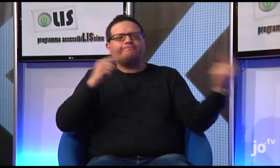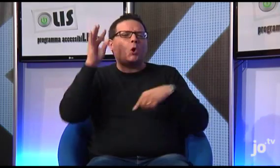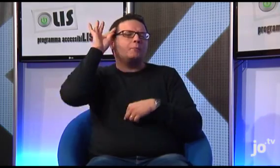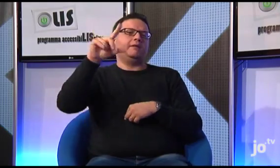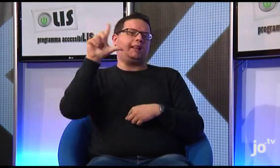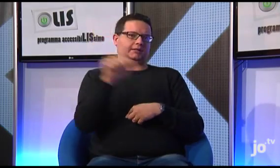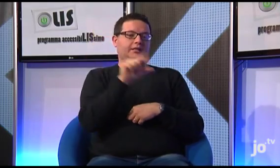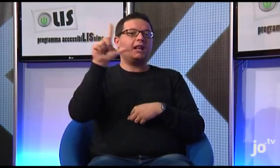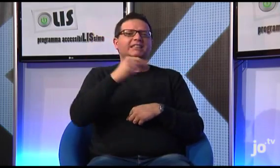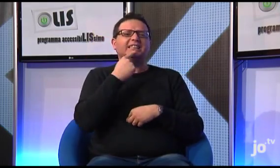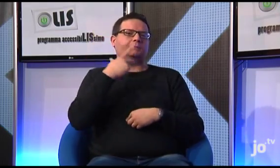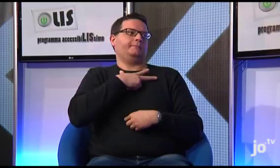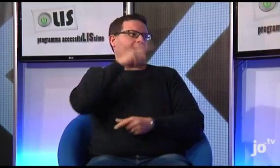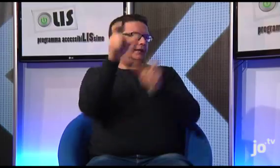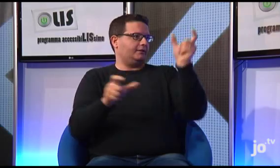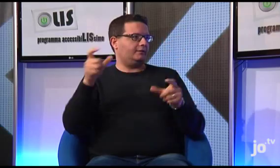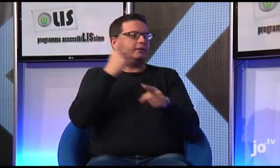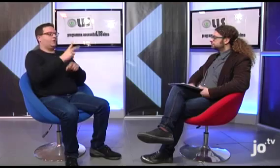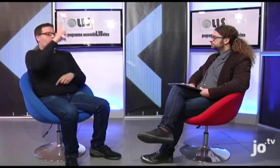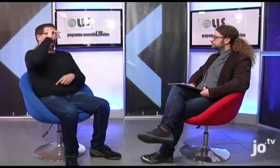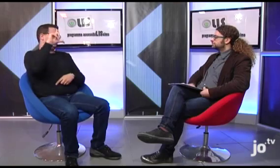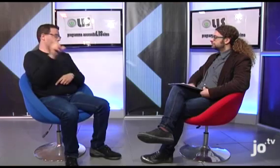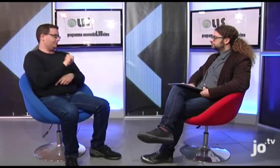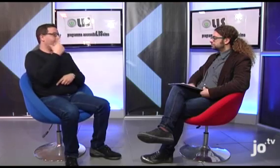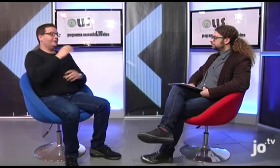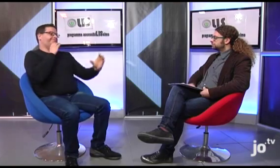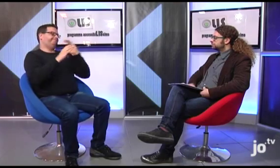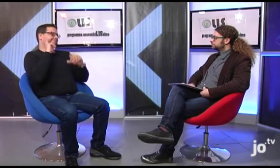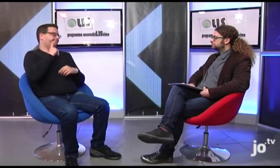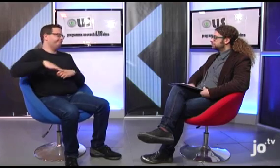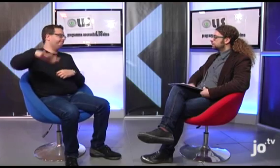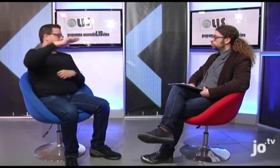della necessità che i sacerdoti imparino a conoscere ed utilizzare questa lingua per poter comunicare con i fedeli sordi.